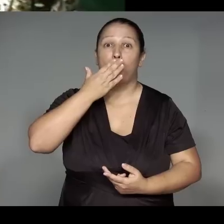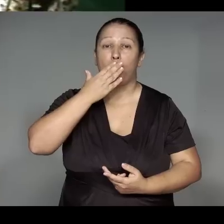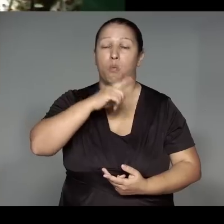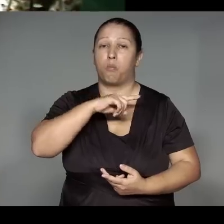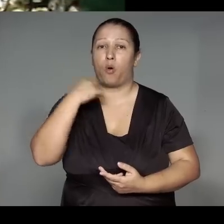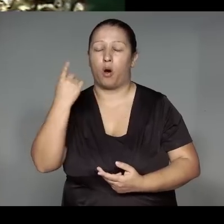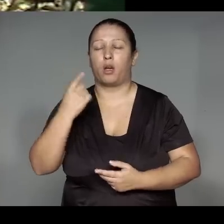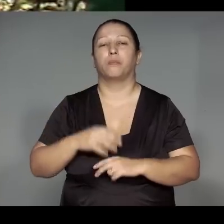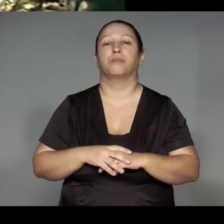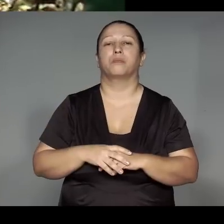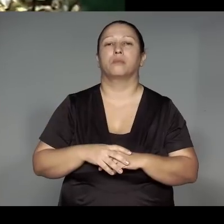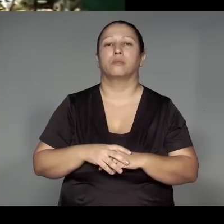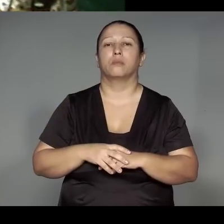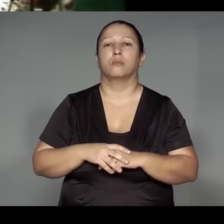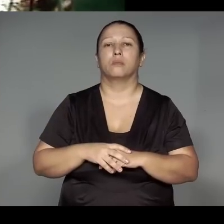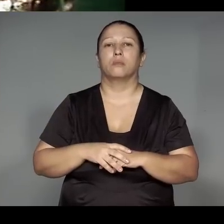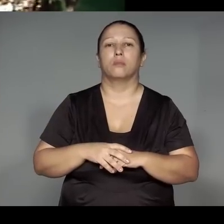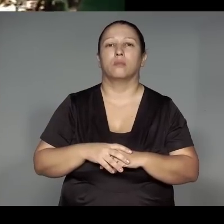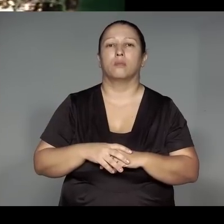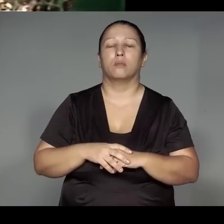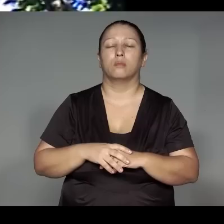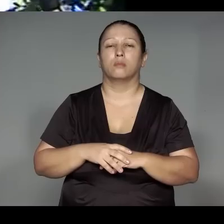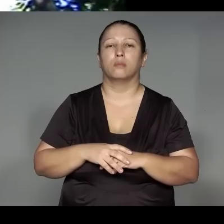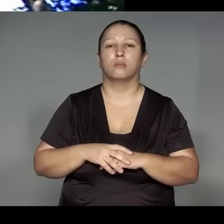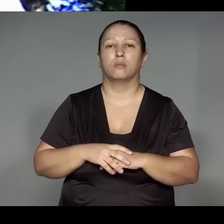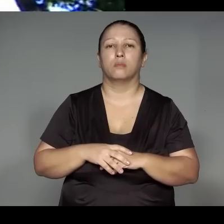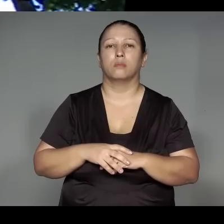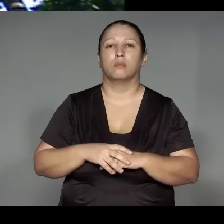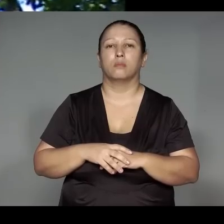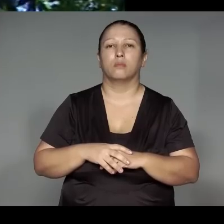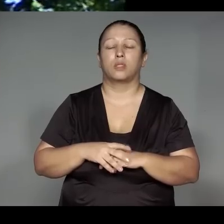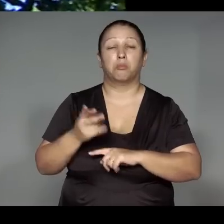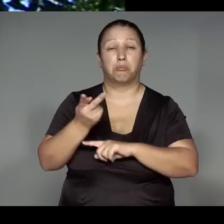Kami’ywa juap, oroho ka’a katy, itsorom